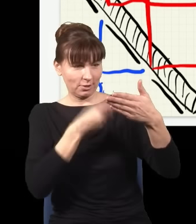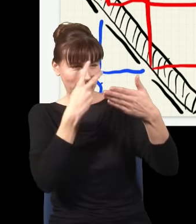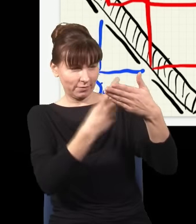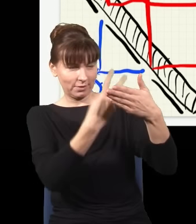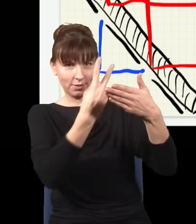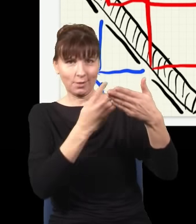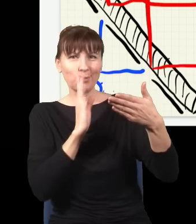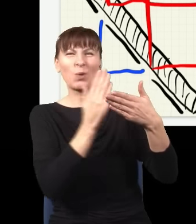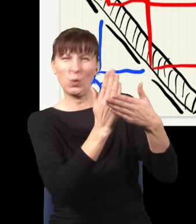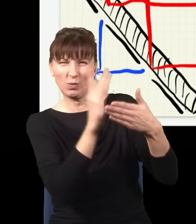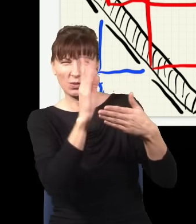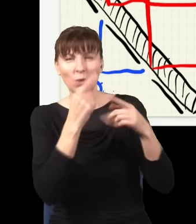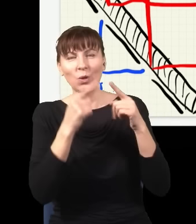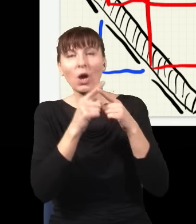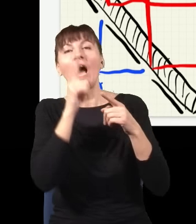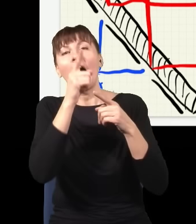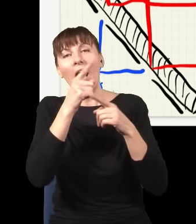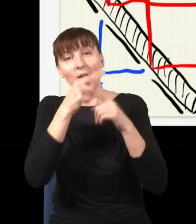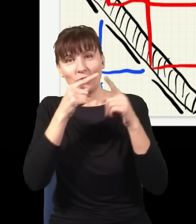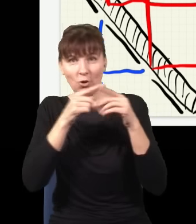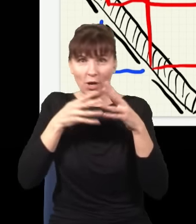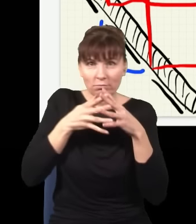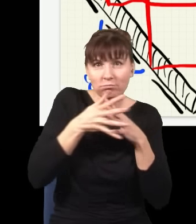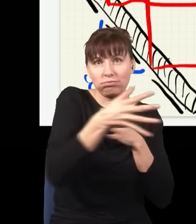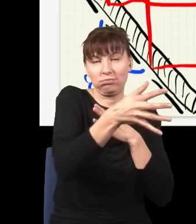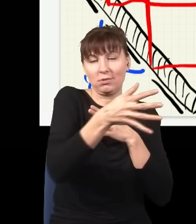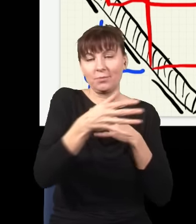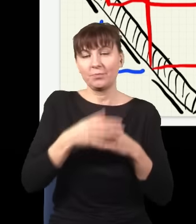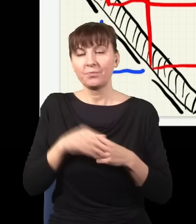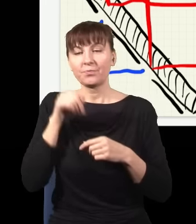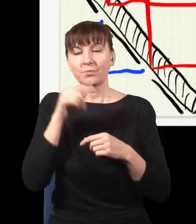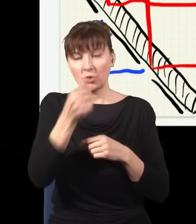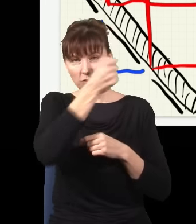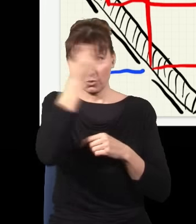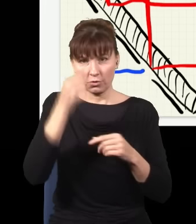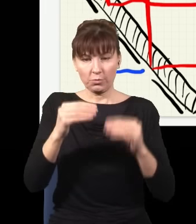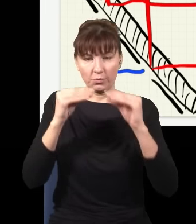który dokładnie połowę światła odbija, a połowę przepuszcza. Ja tę płytkę wstawię